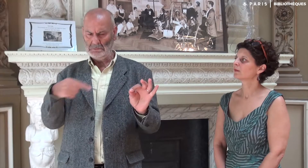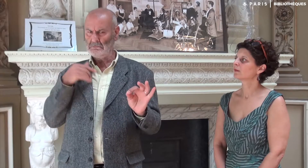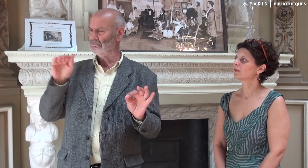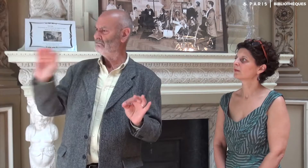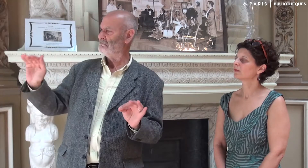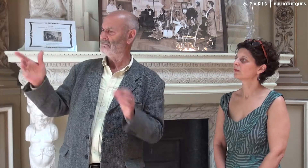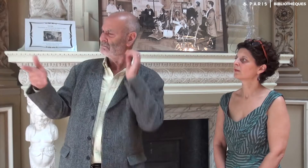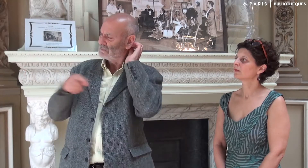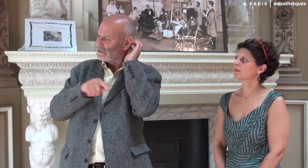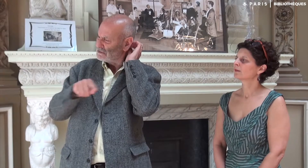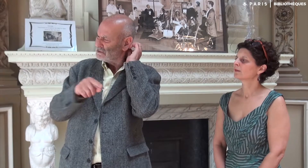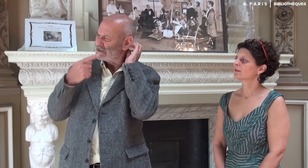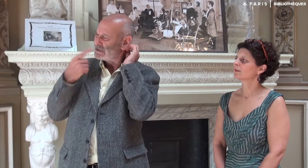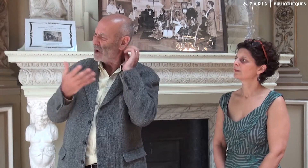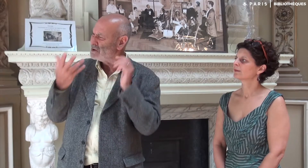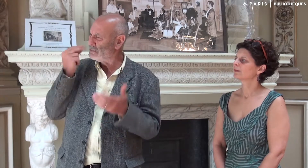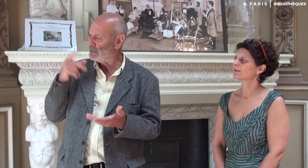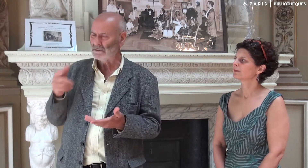alors j’appelais Katia pour qu’elle m’en explique le sens.